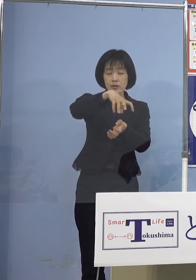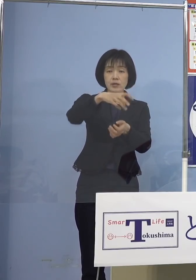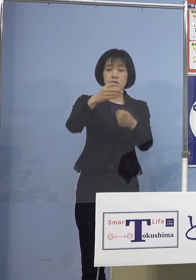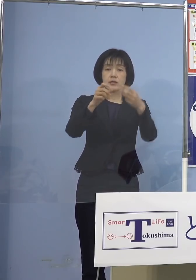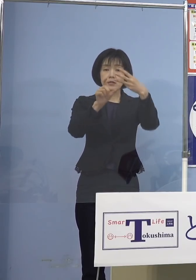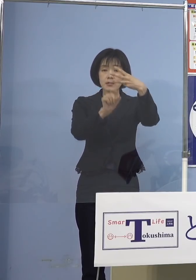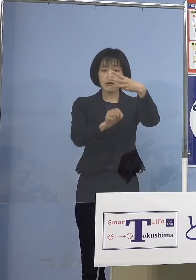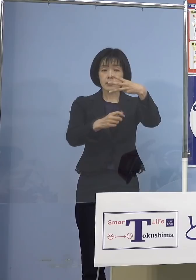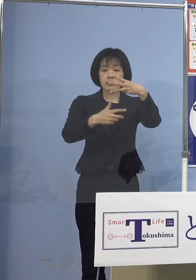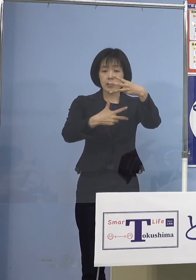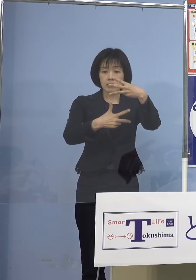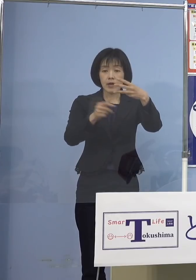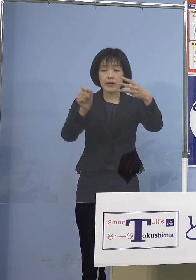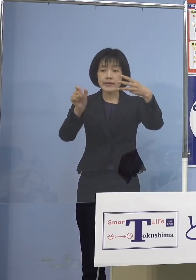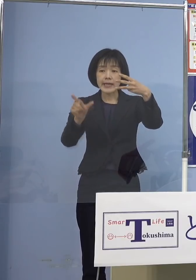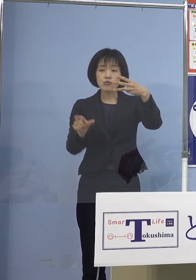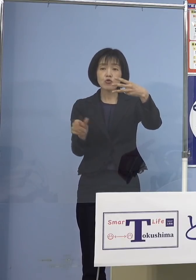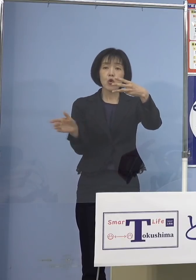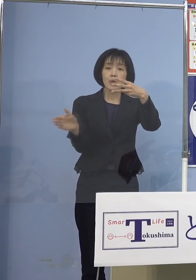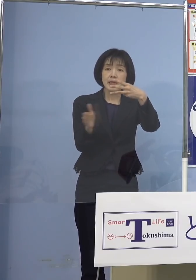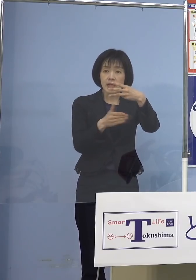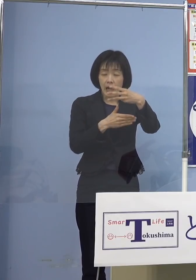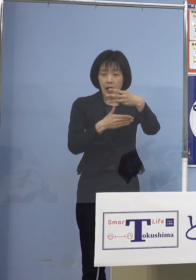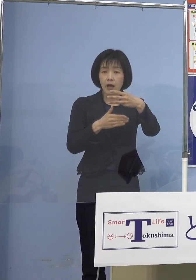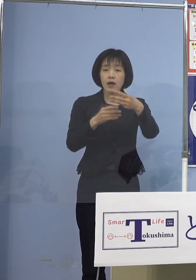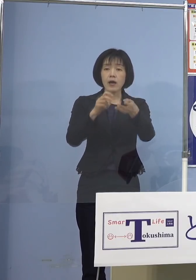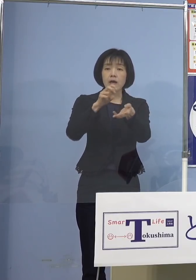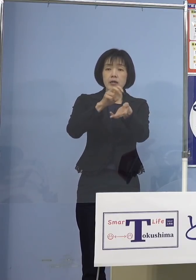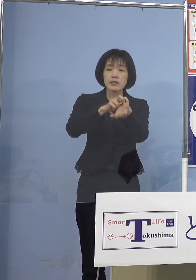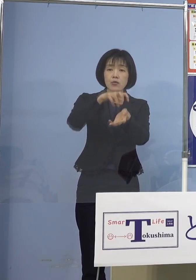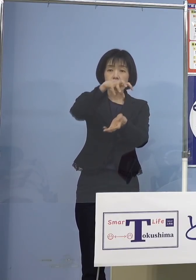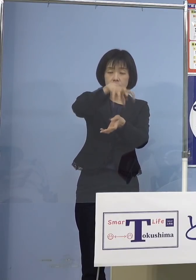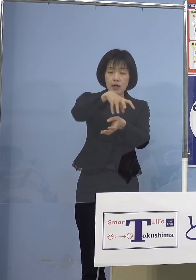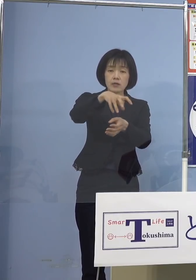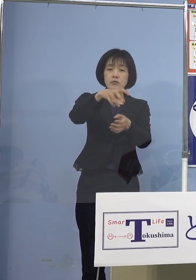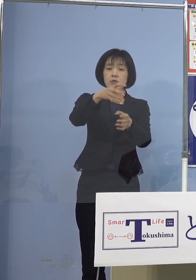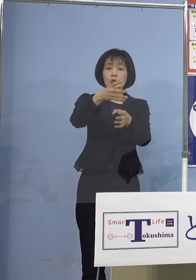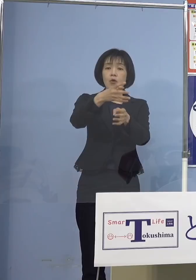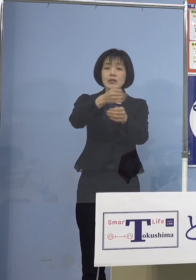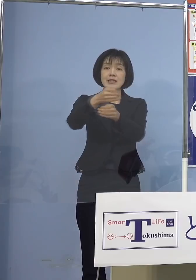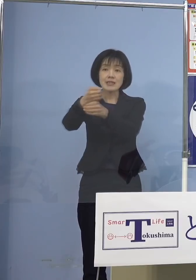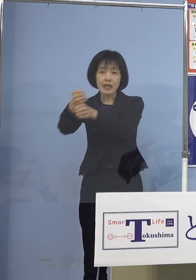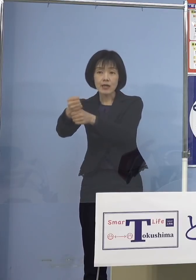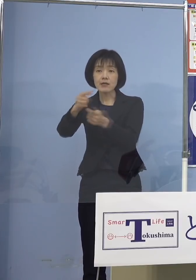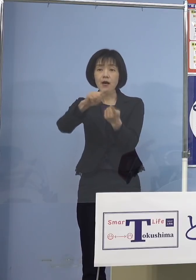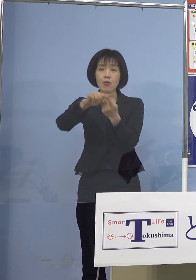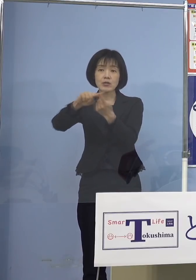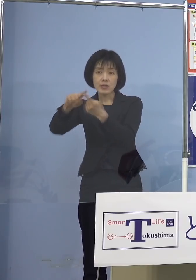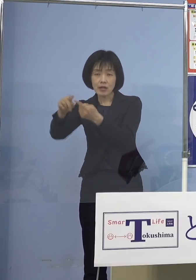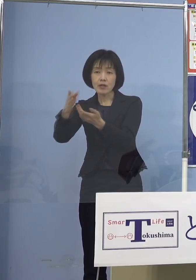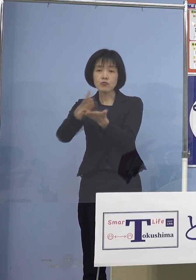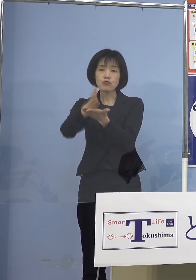各医療機関の日程に応じ 接種が開始される運びとなります